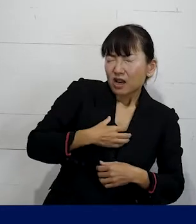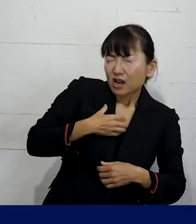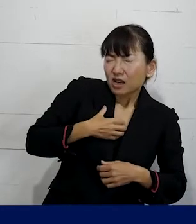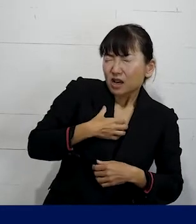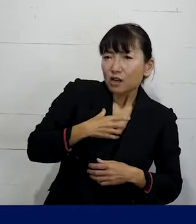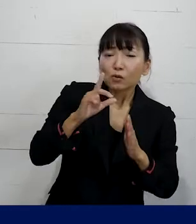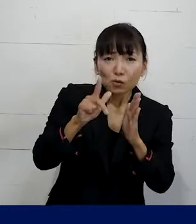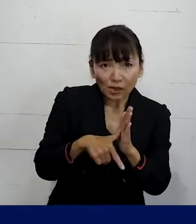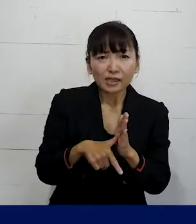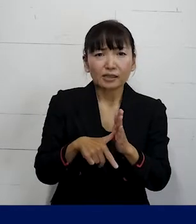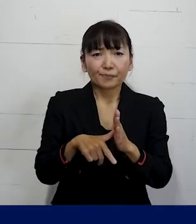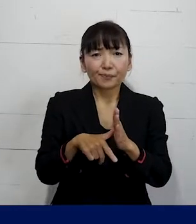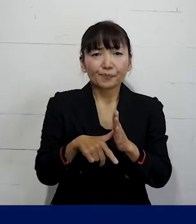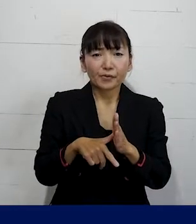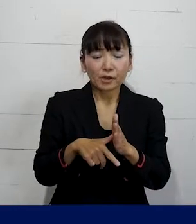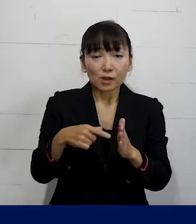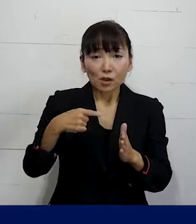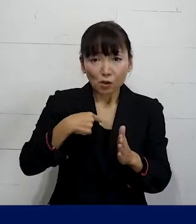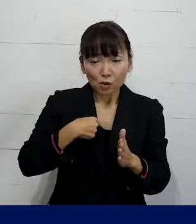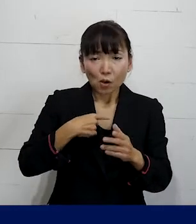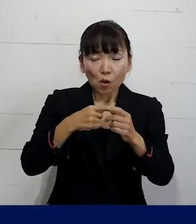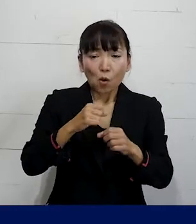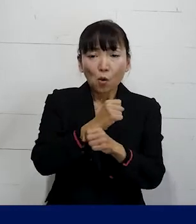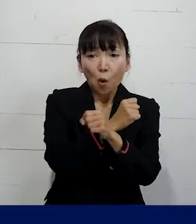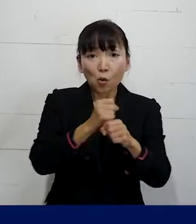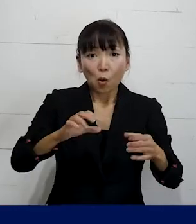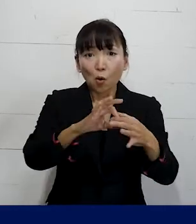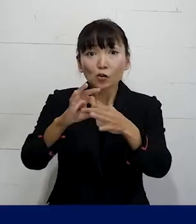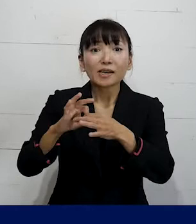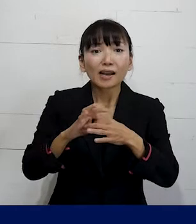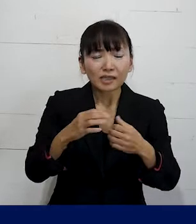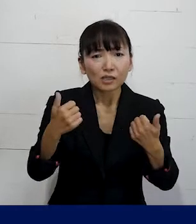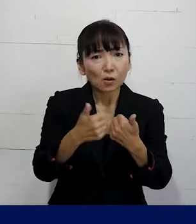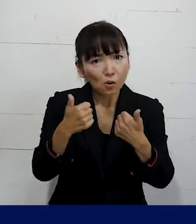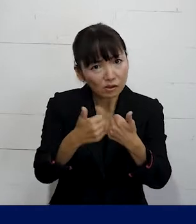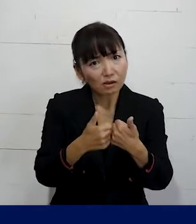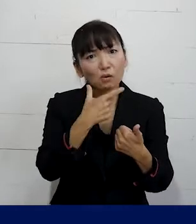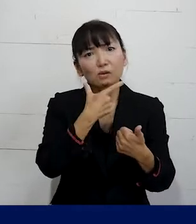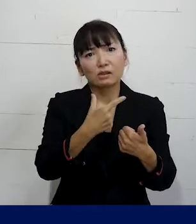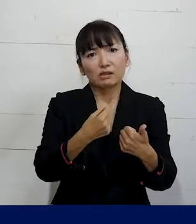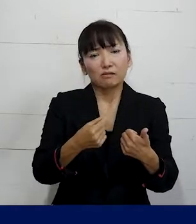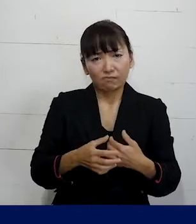ぜひ私たちのような労働組合に 相談して いただければと思います